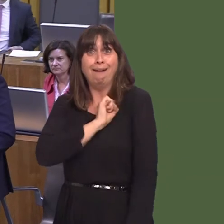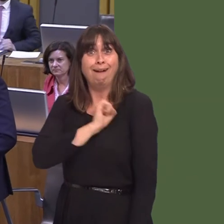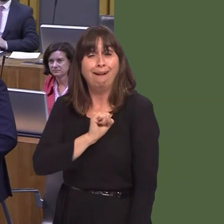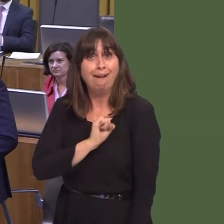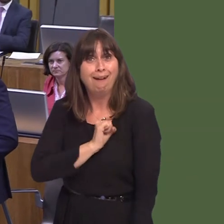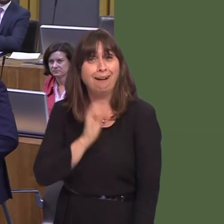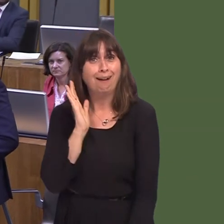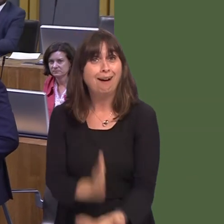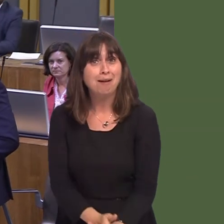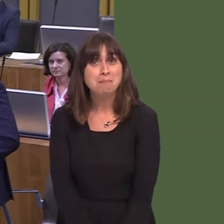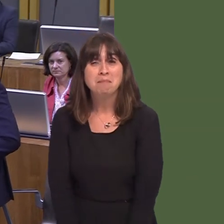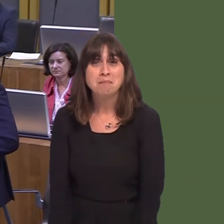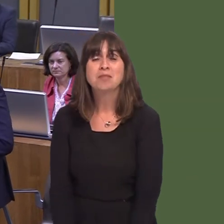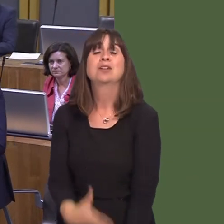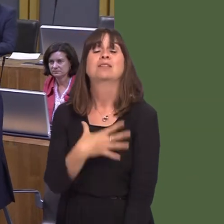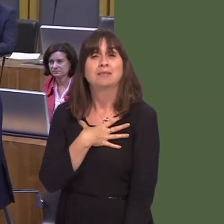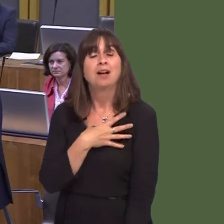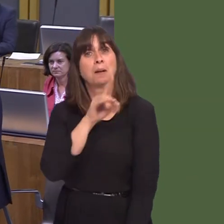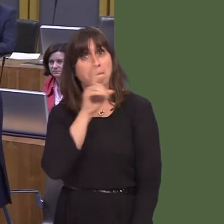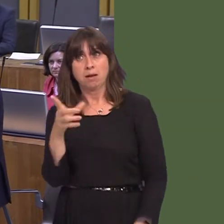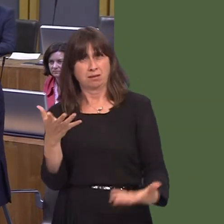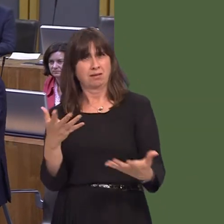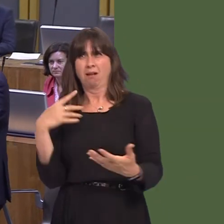more sensible, certainly, in Londonóthere's no question about thatóbecause it's in no-one's